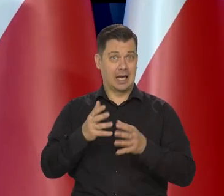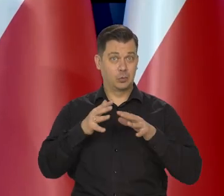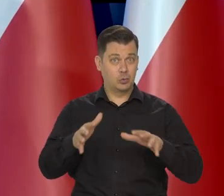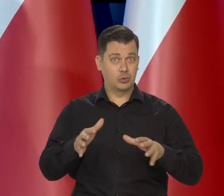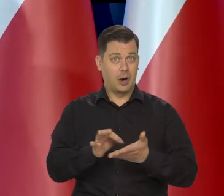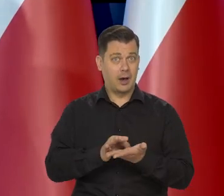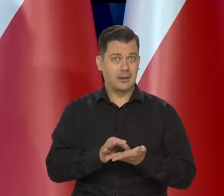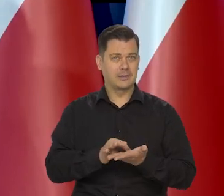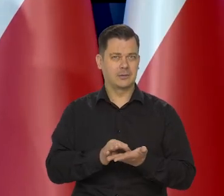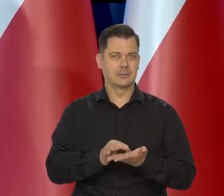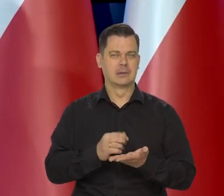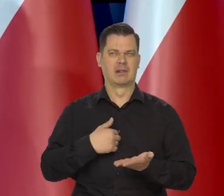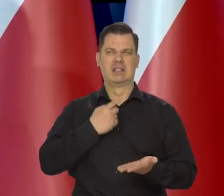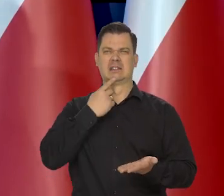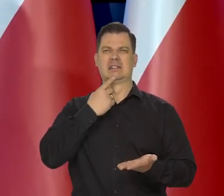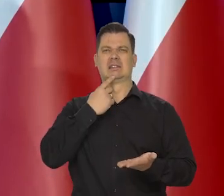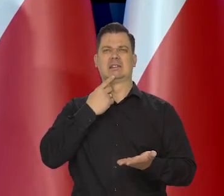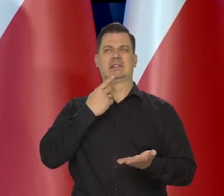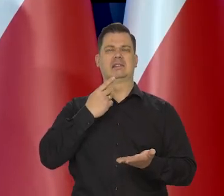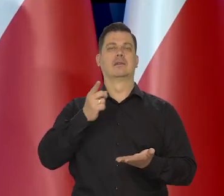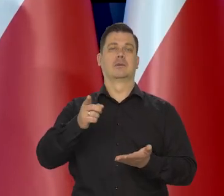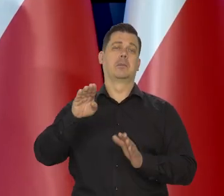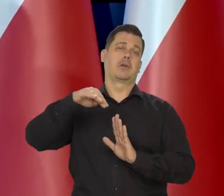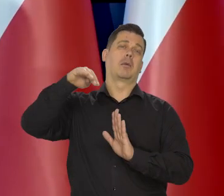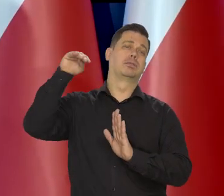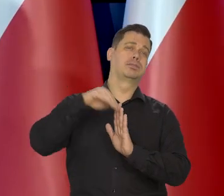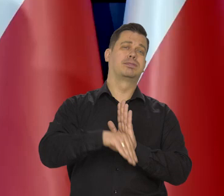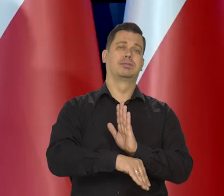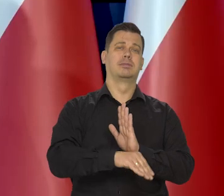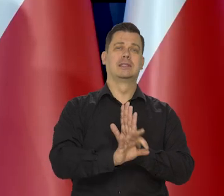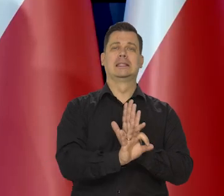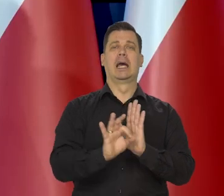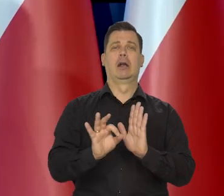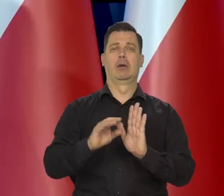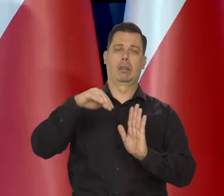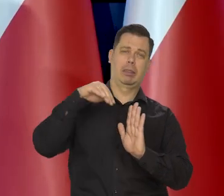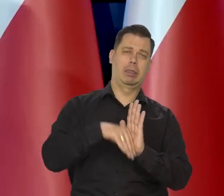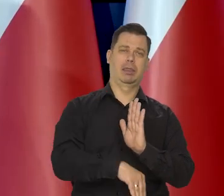To oczywiście się wpędzi gospodarkę w recesję i w trudne zjawisko.